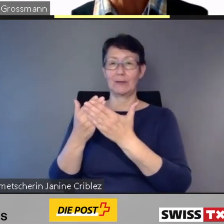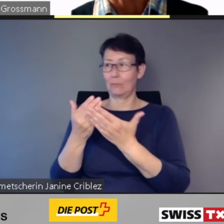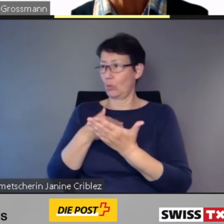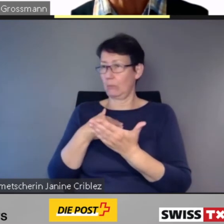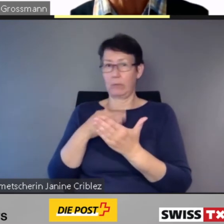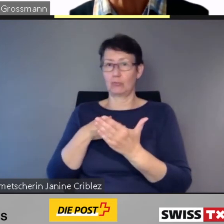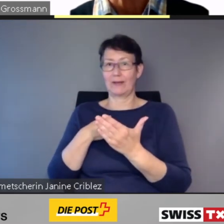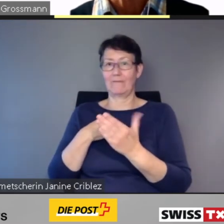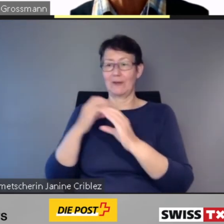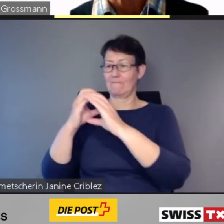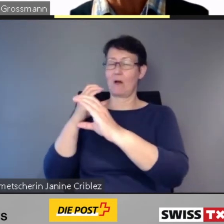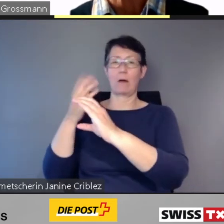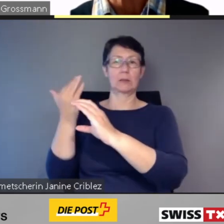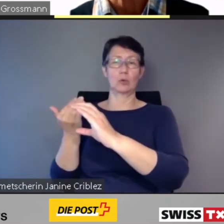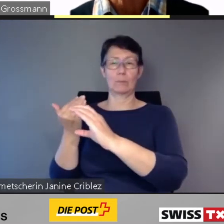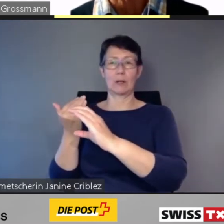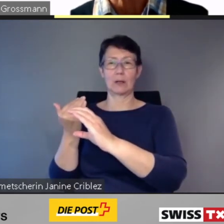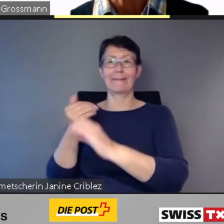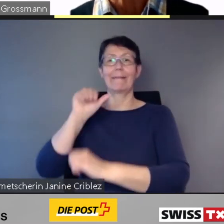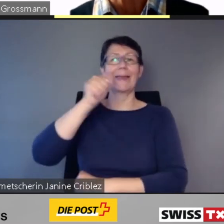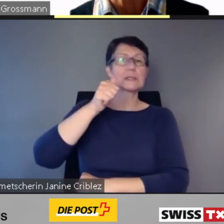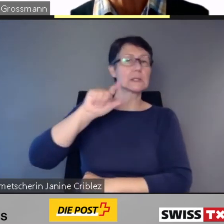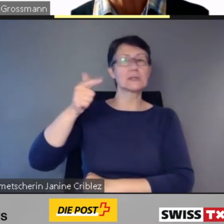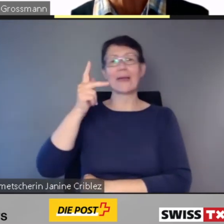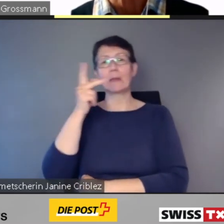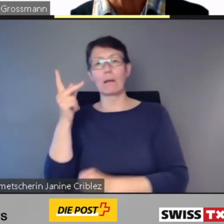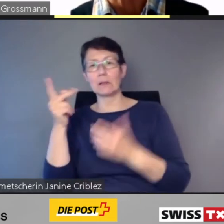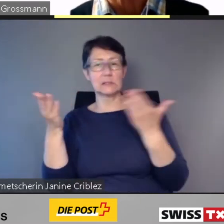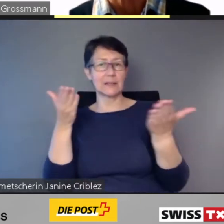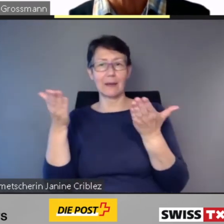Also die Wagennummer, die Klasse.